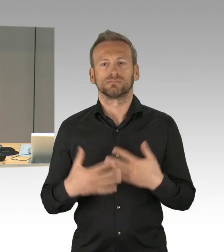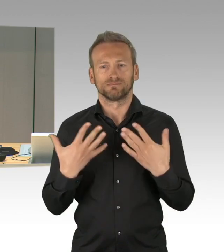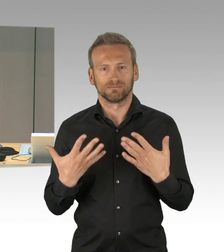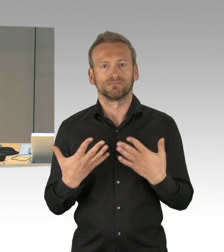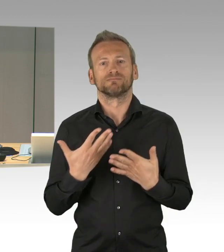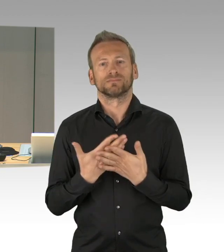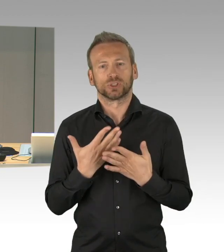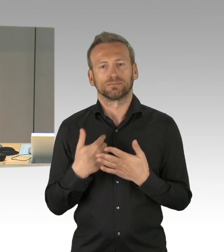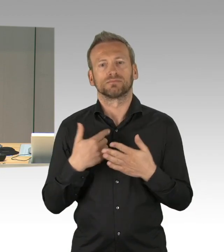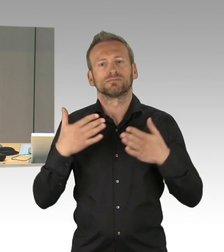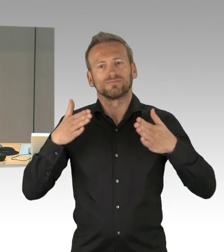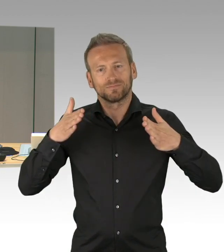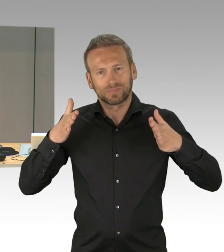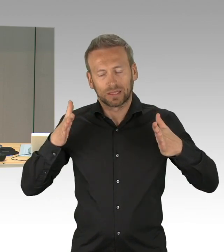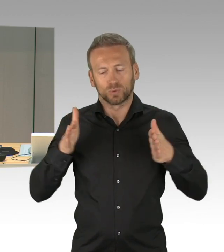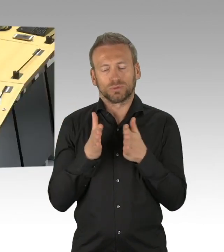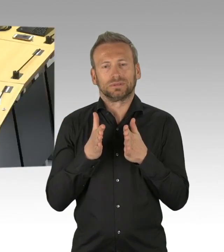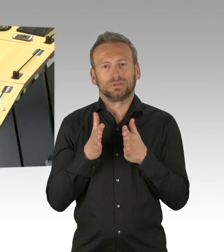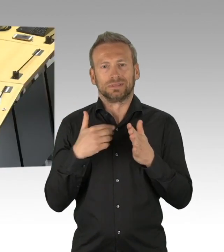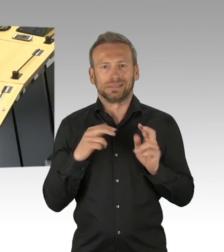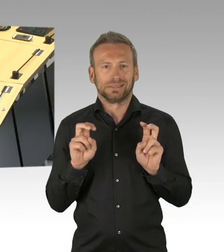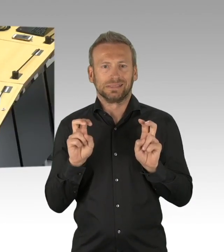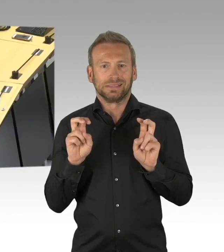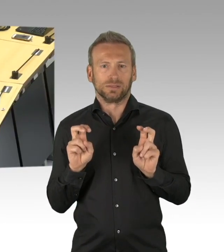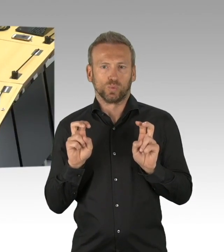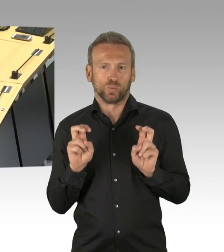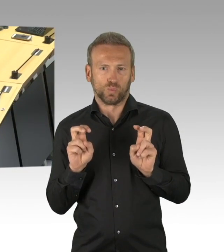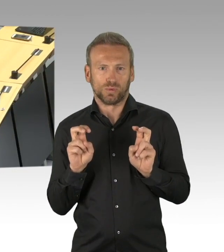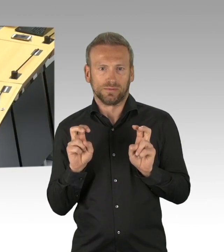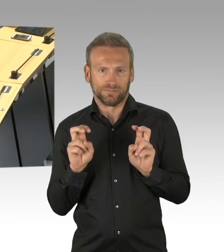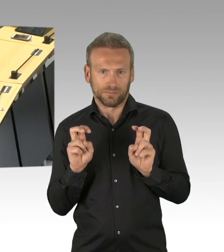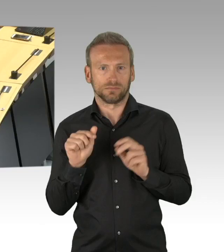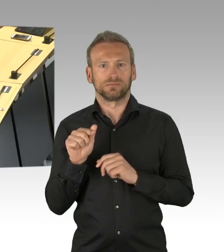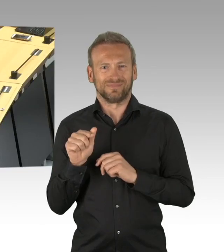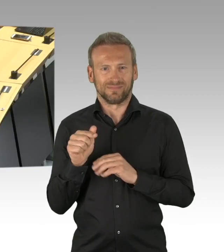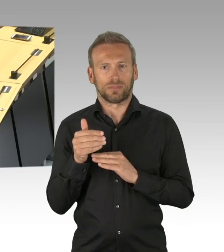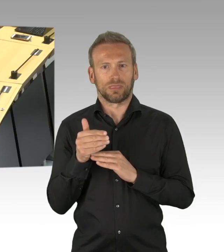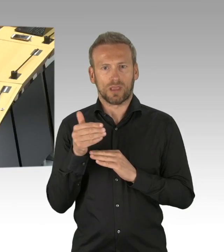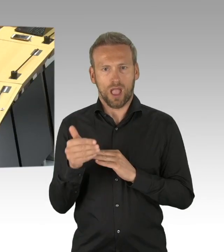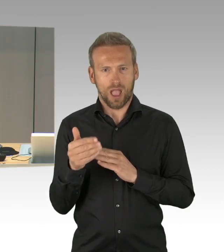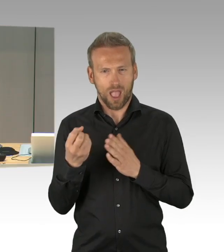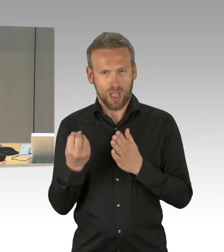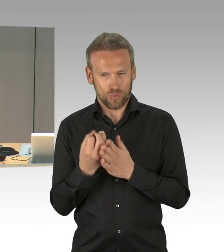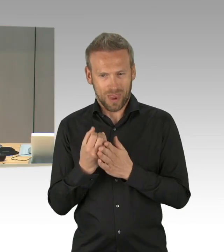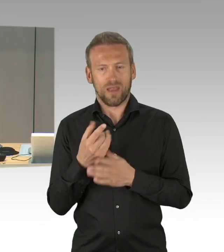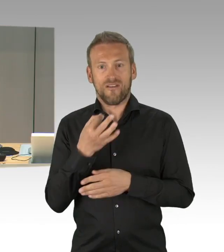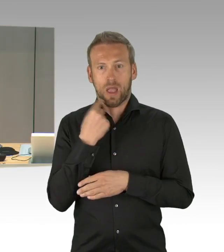"Wie wir die Corina-Krise meistern, Existenzängste und Gesundheitsschutz ernst nehmen, verantwortungsvoll handeln",